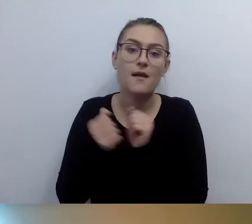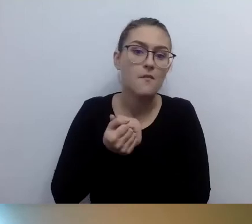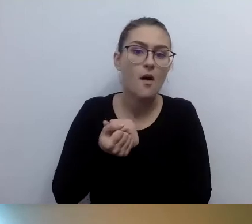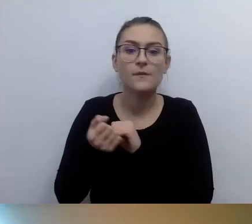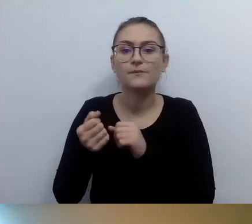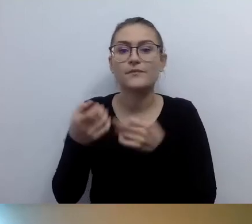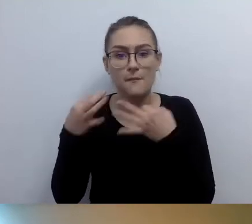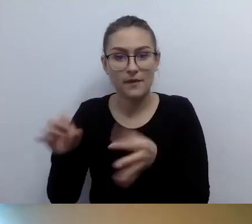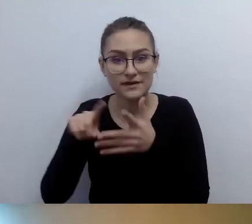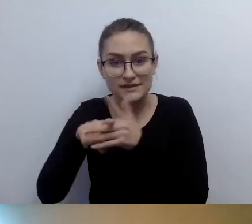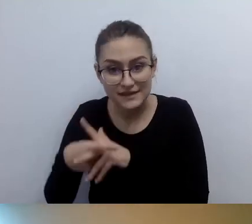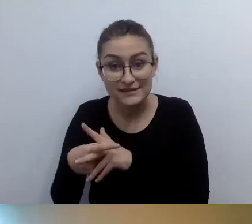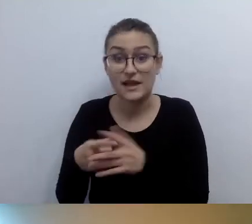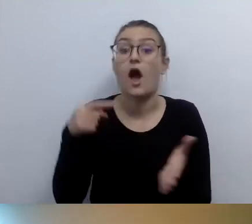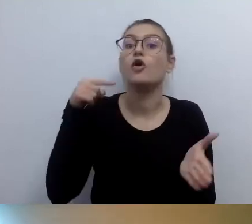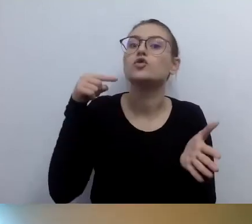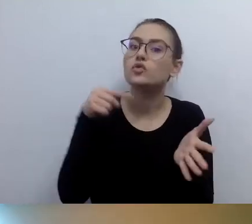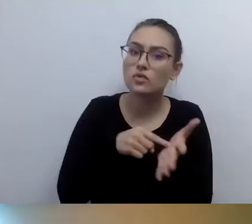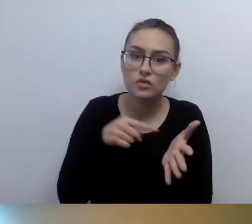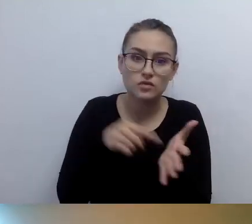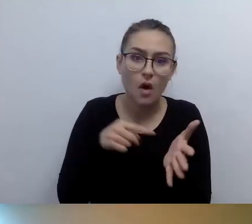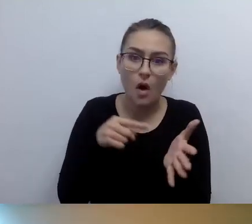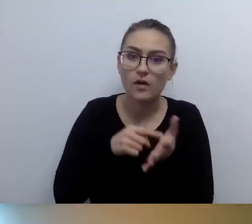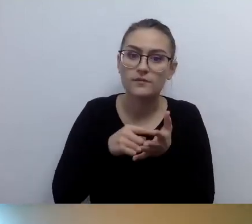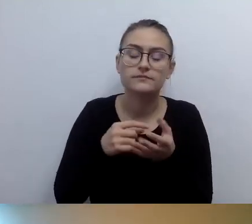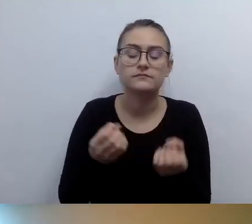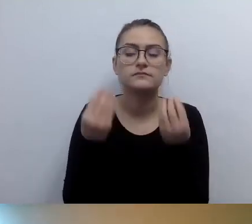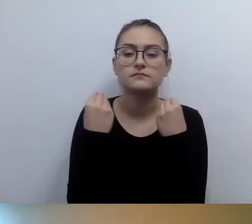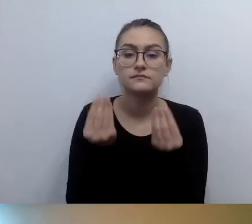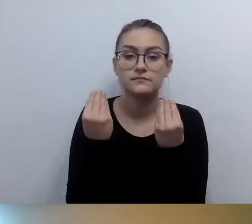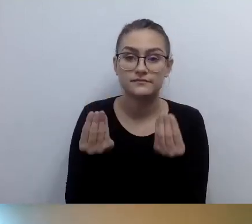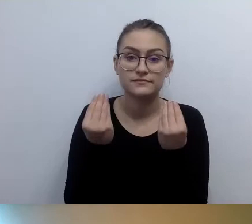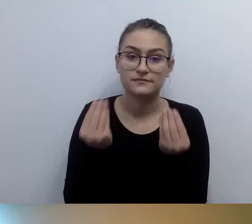To jest genialne. To by było super, gdyby były tabliczki w brajlu.